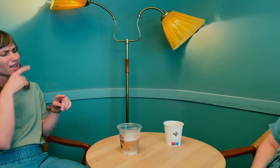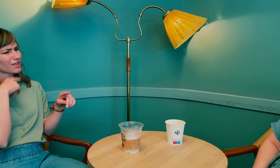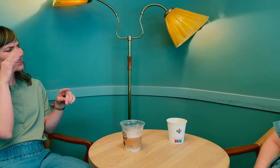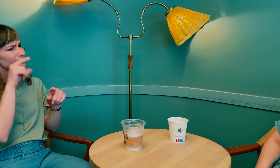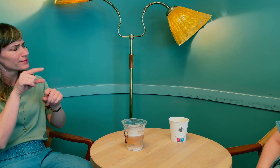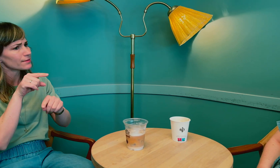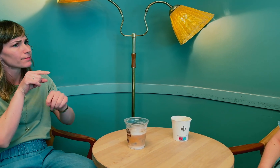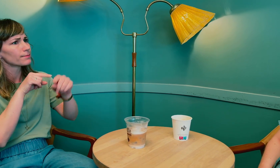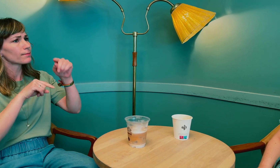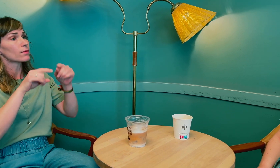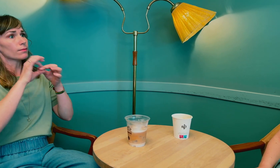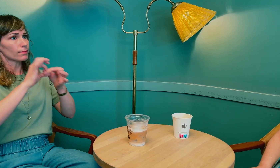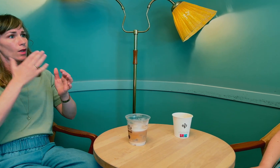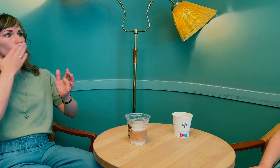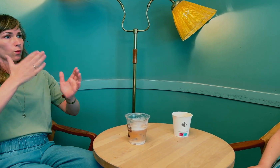Men litt tilbake …